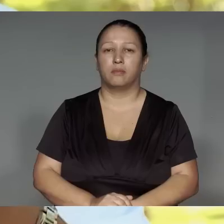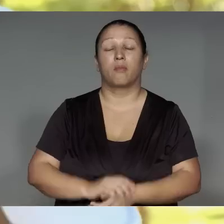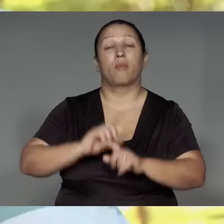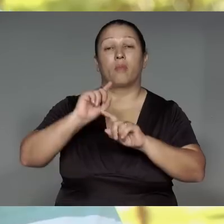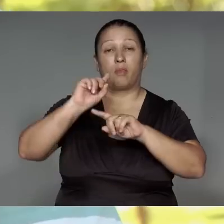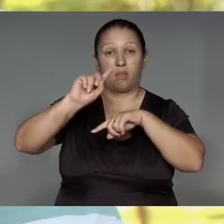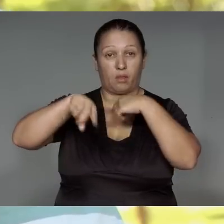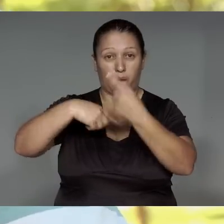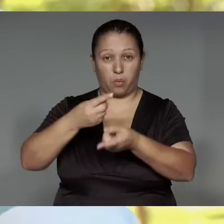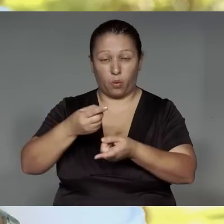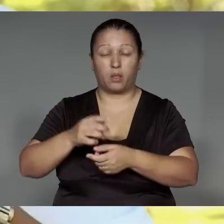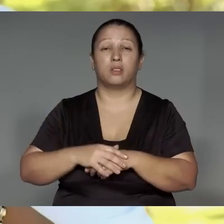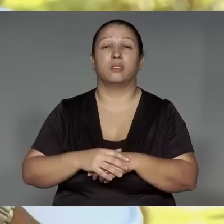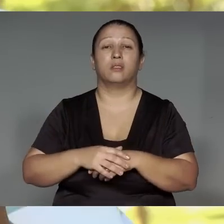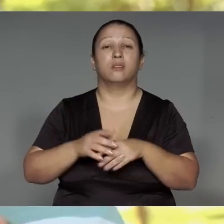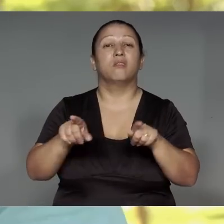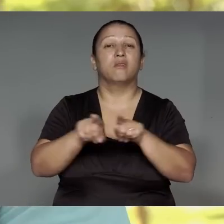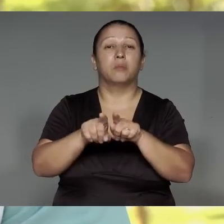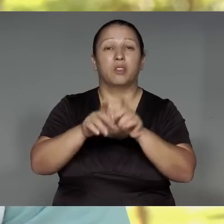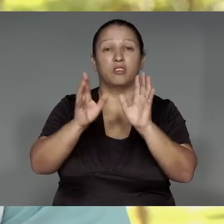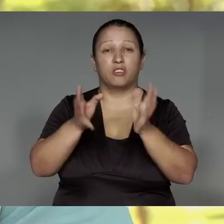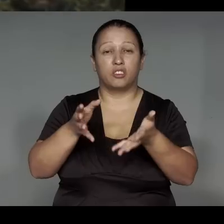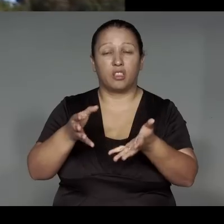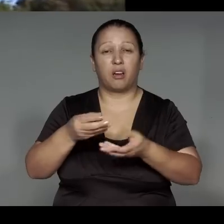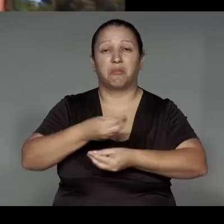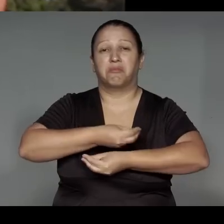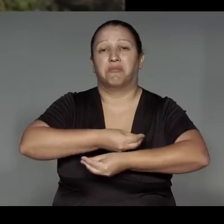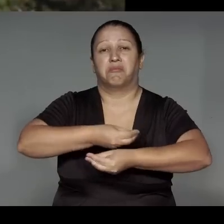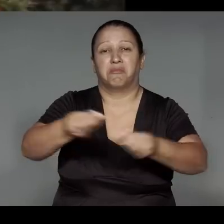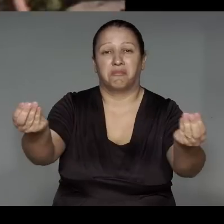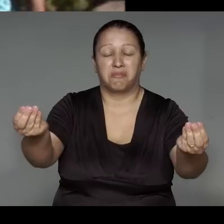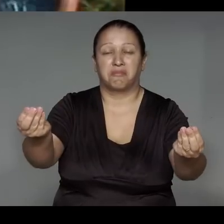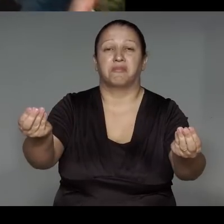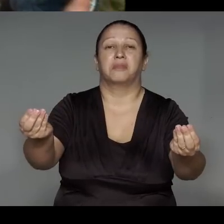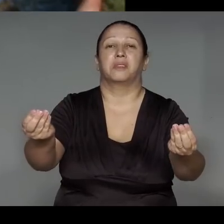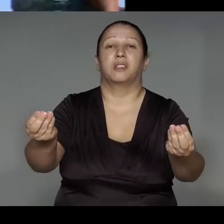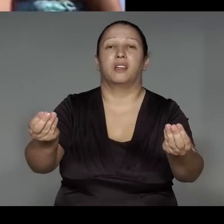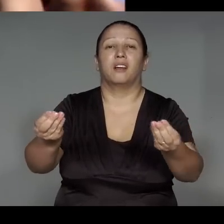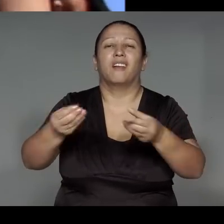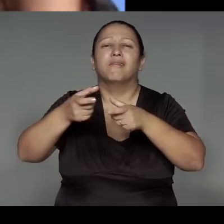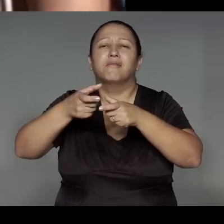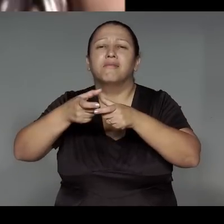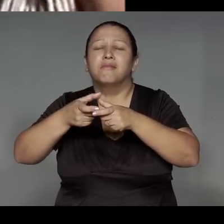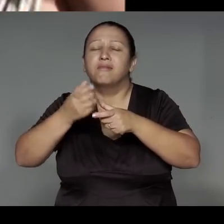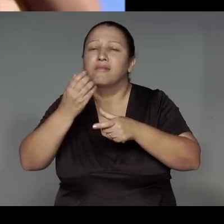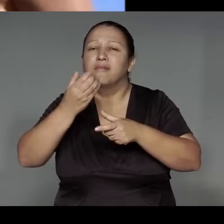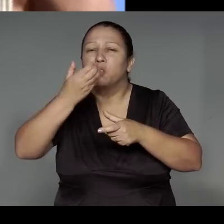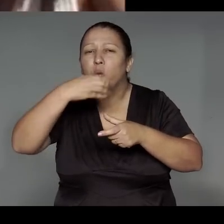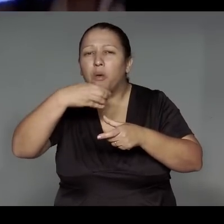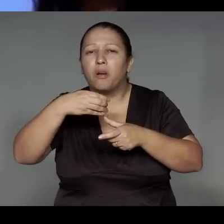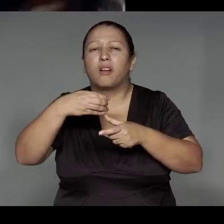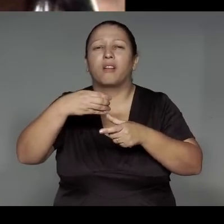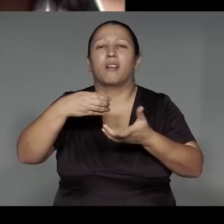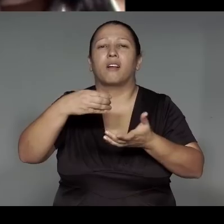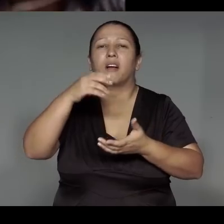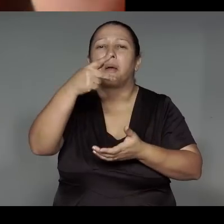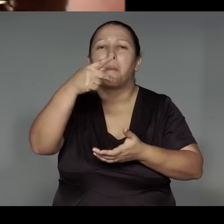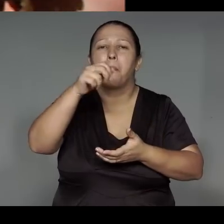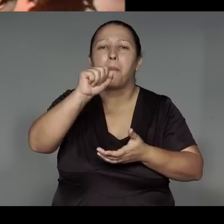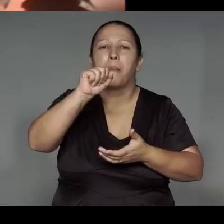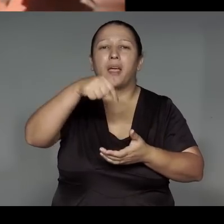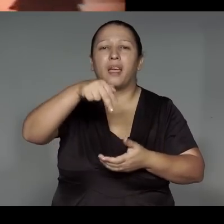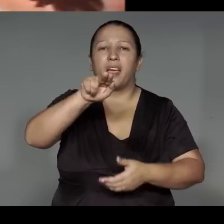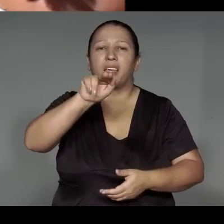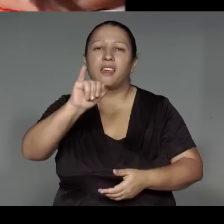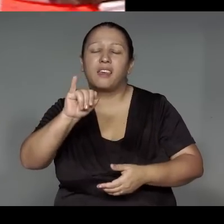A’e rawi oro’ma’a͂j͂, peke’iapina, ’ang oporapeko͂, ma’e͂awa upe